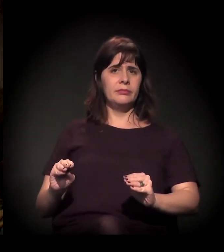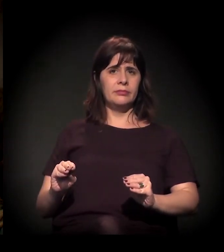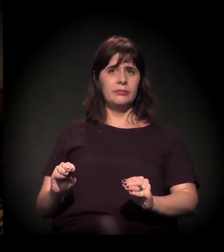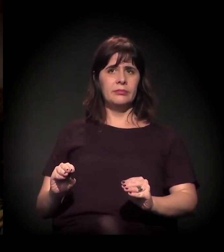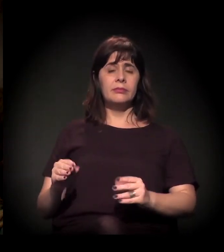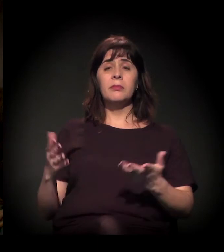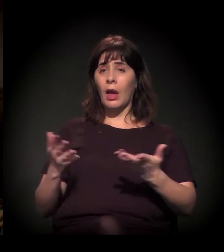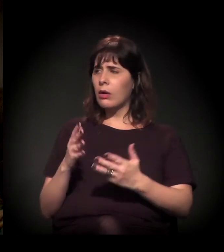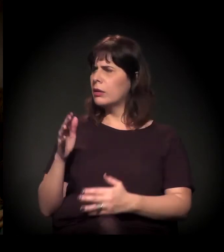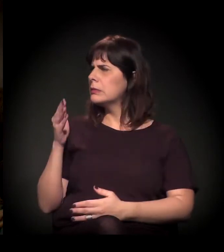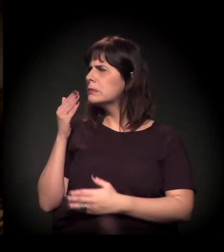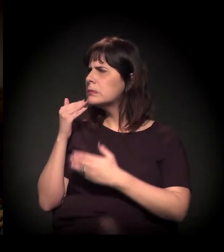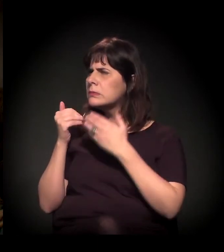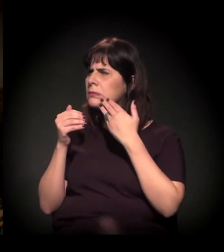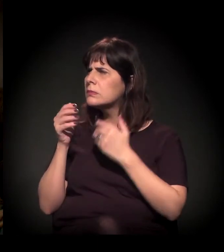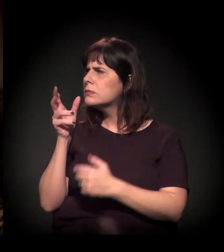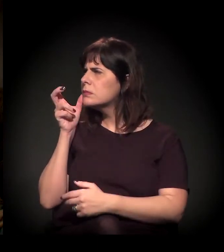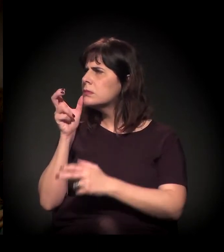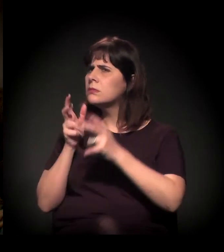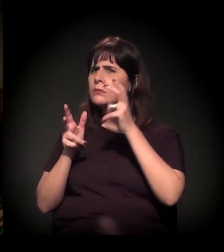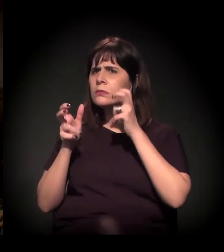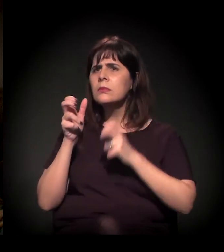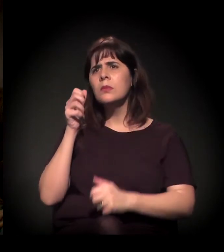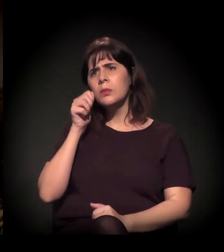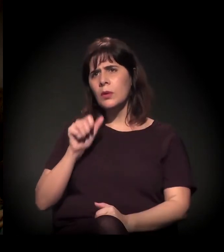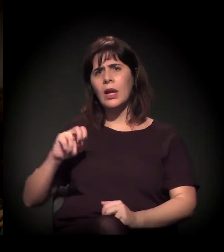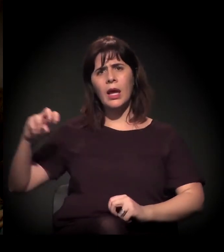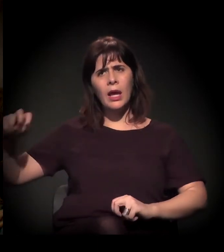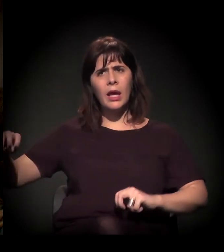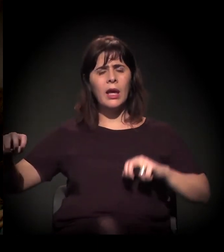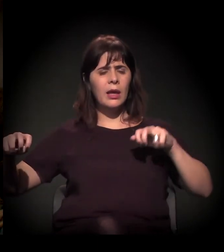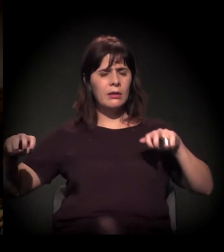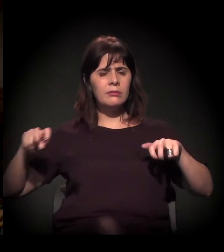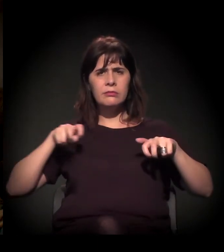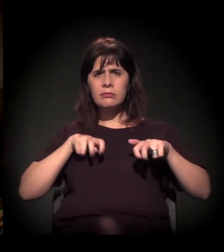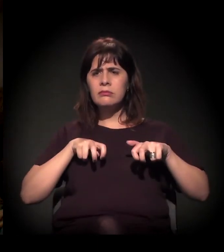Ouvindo vocês, ouvindo a Maria Eulina,